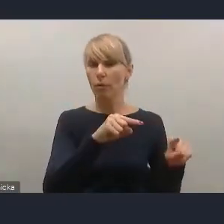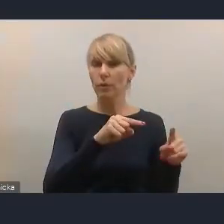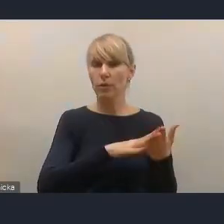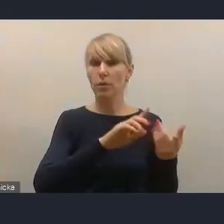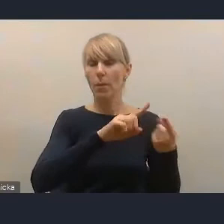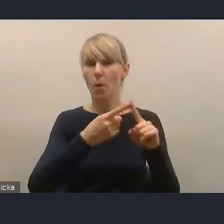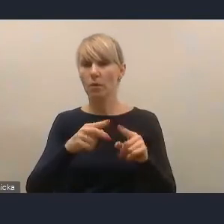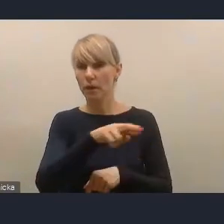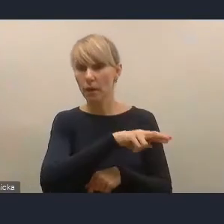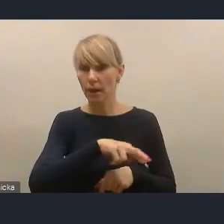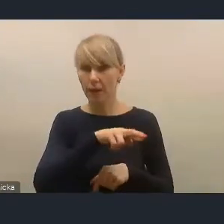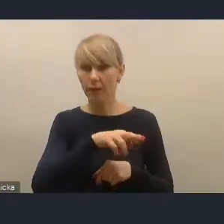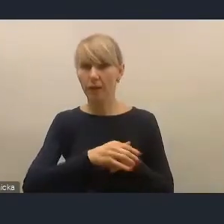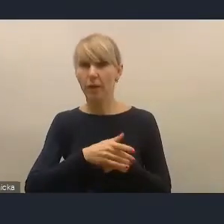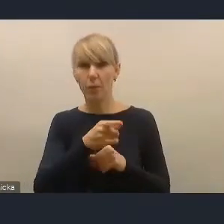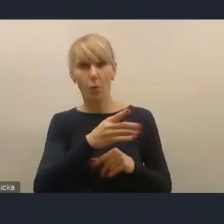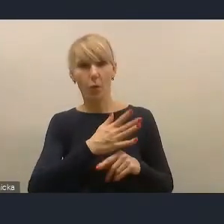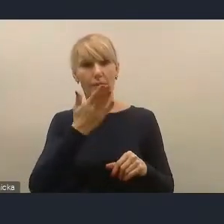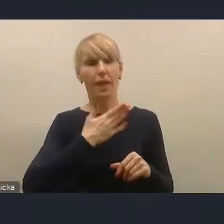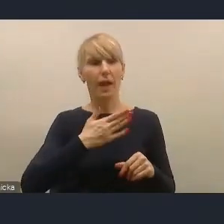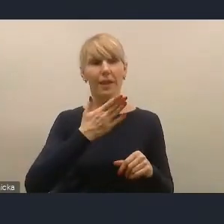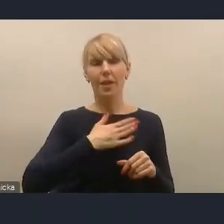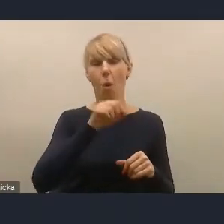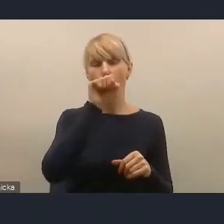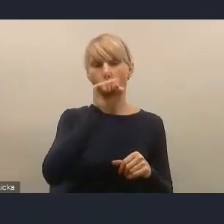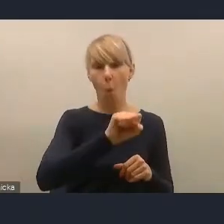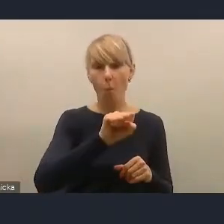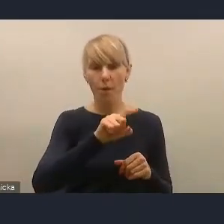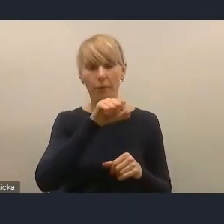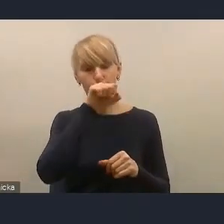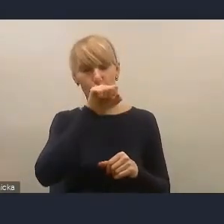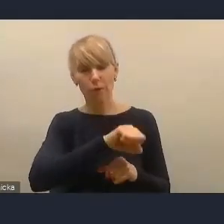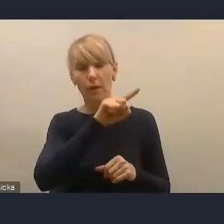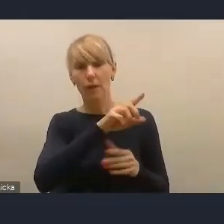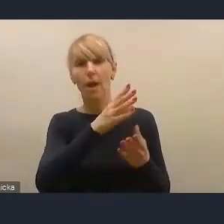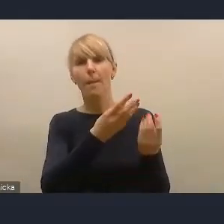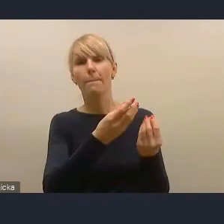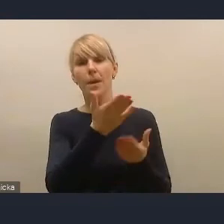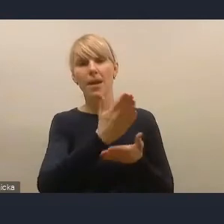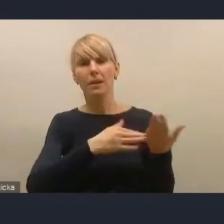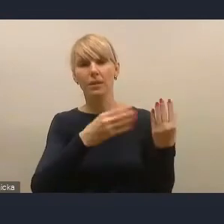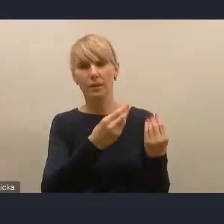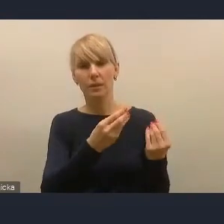bo to nasz ulubiony resort tym się zajmuje, czyli resort finansów. Wszyscy go równo lubimy,